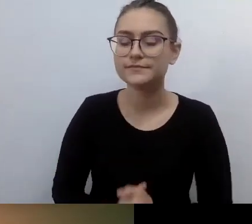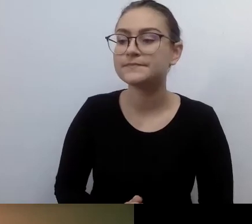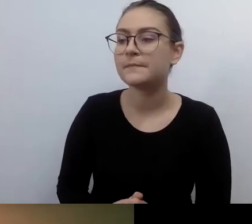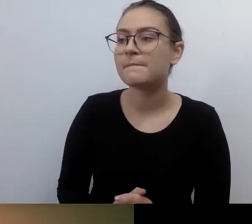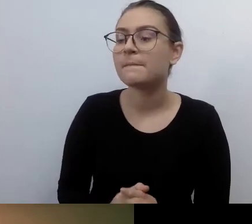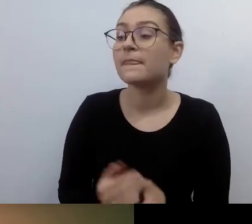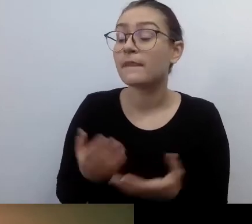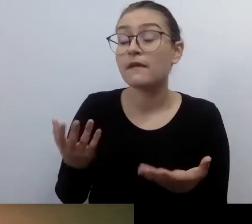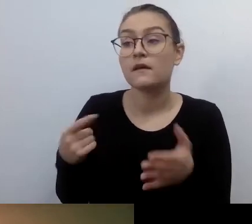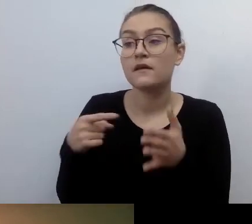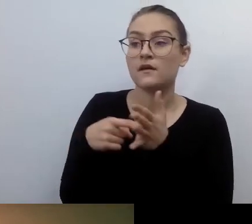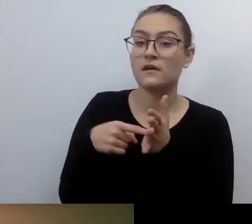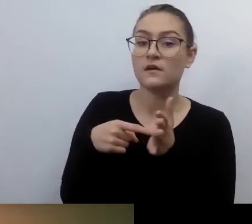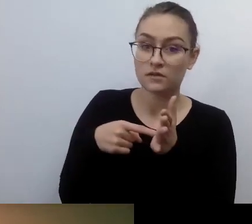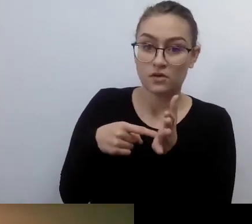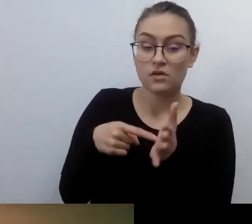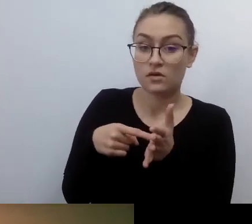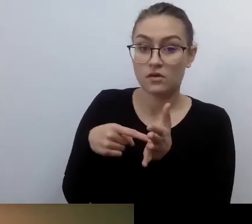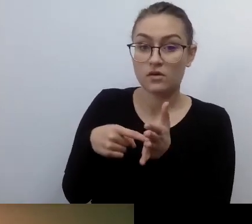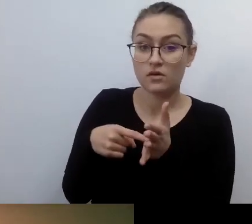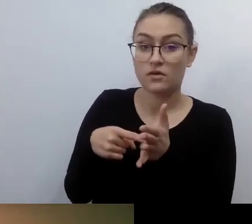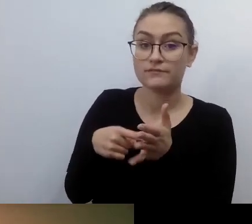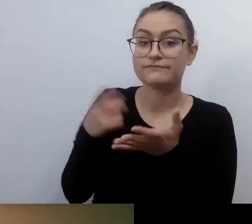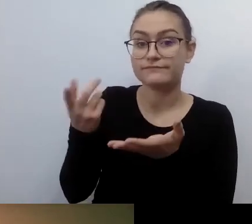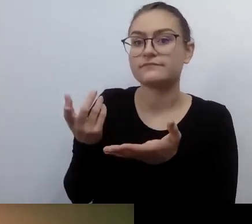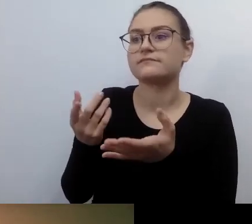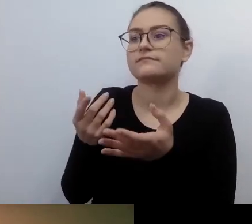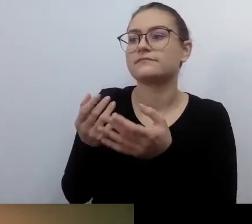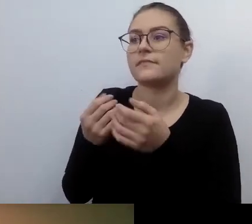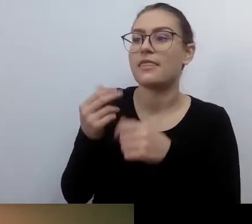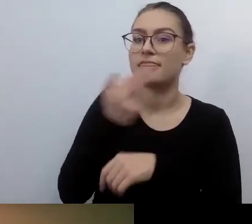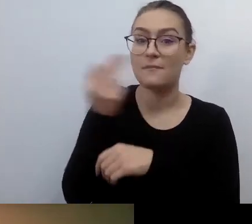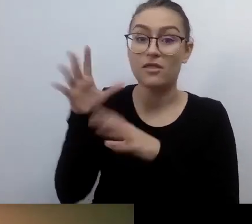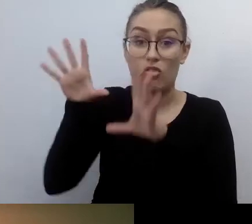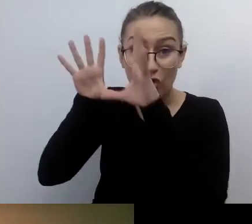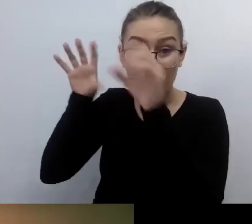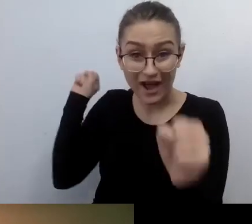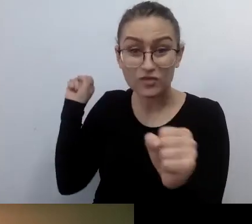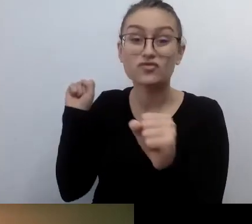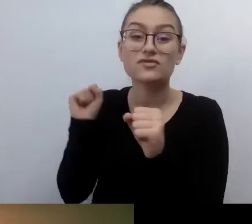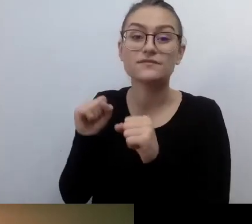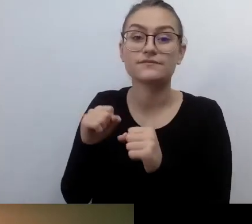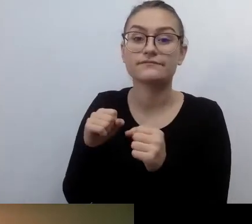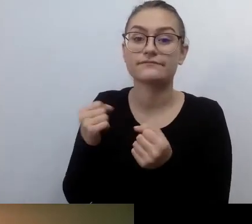historia z notariuszem, to jest odzieranie z godności człowieka.